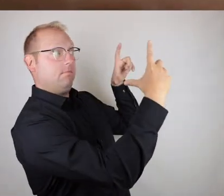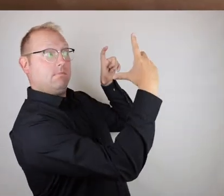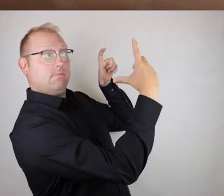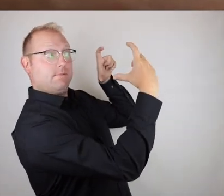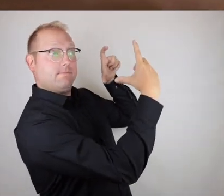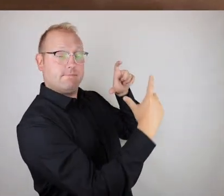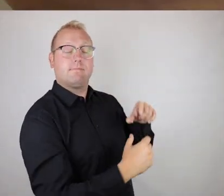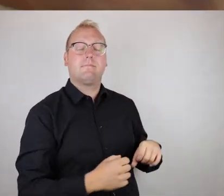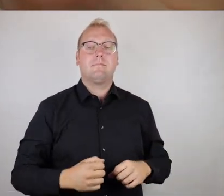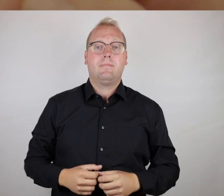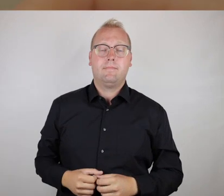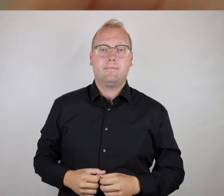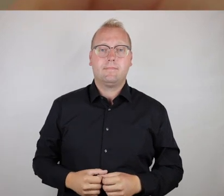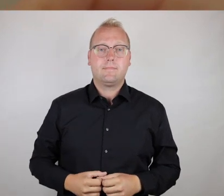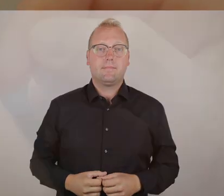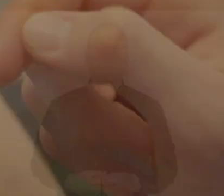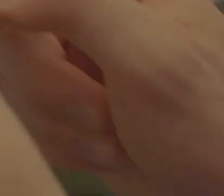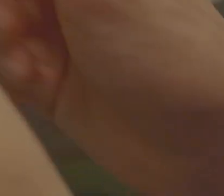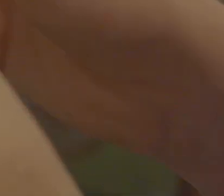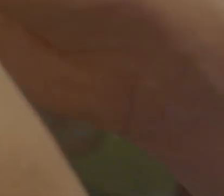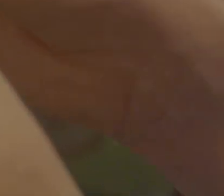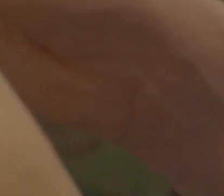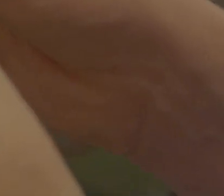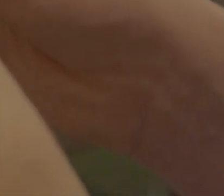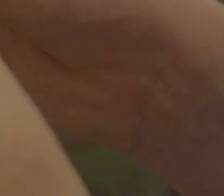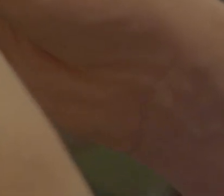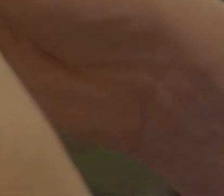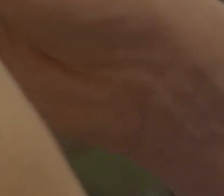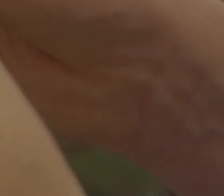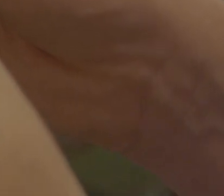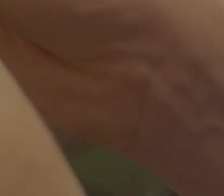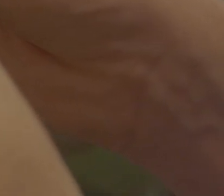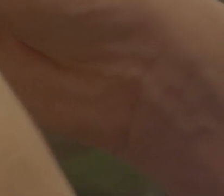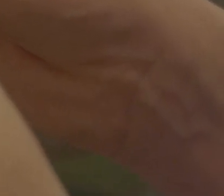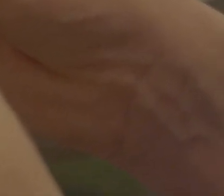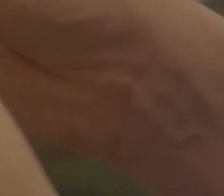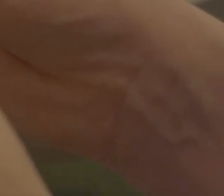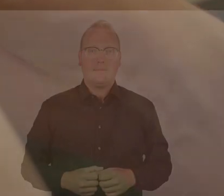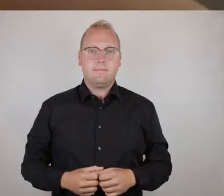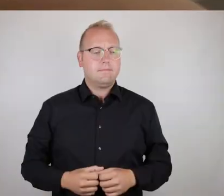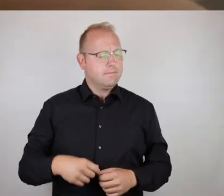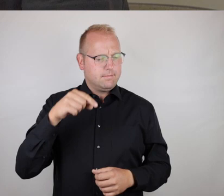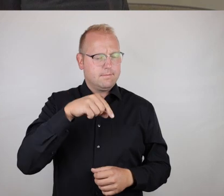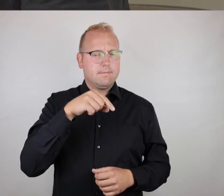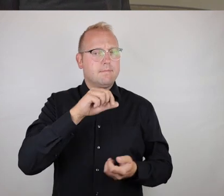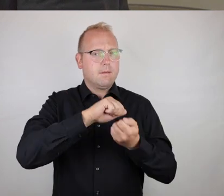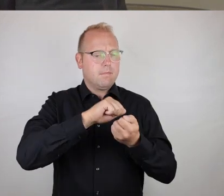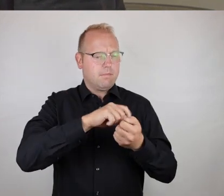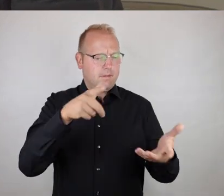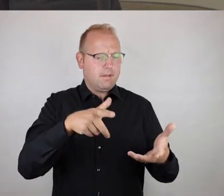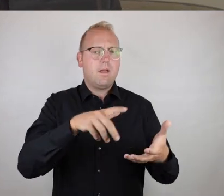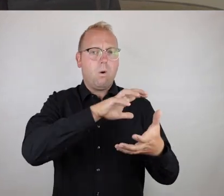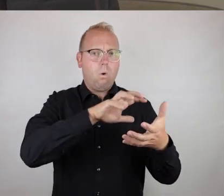Also, ich habe jetzt gerade den Code hier gescannt